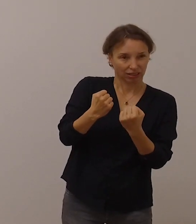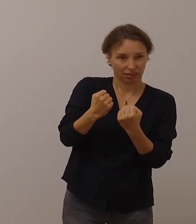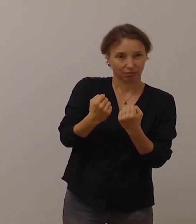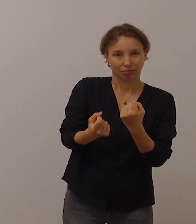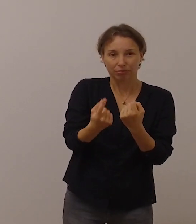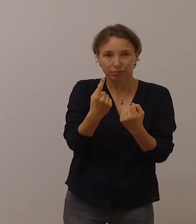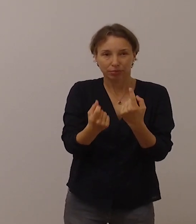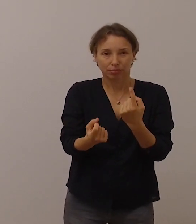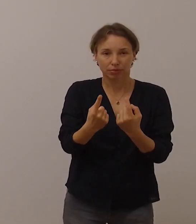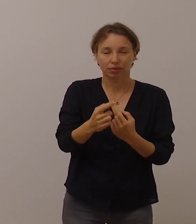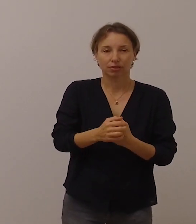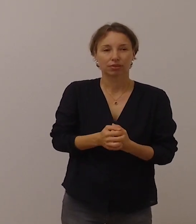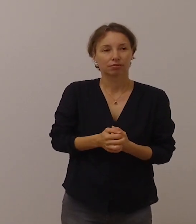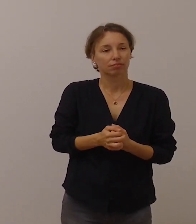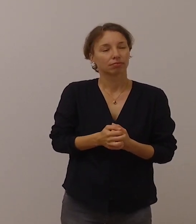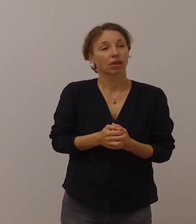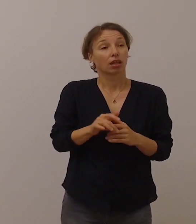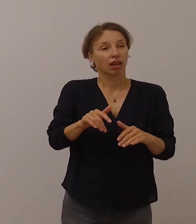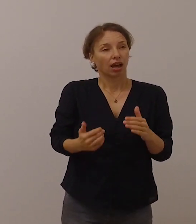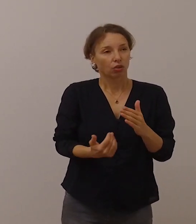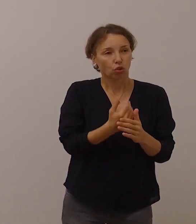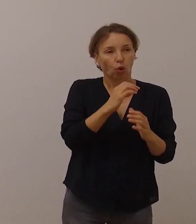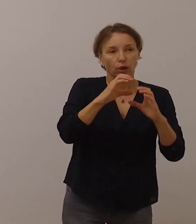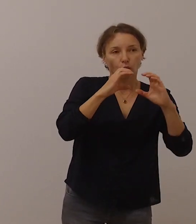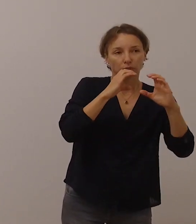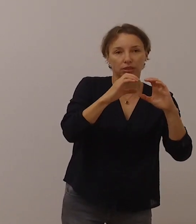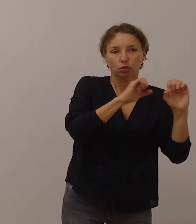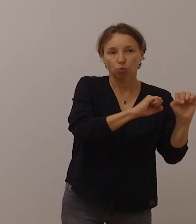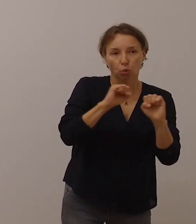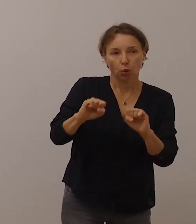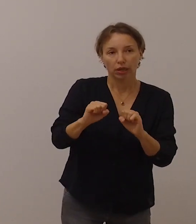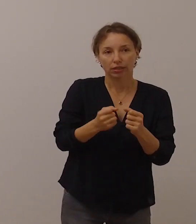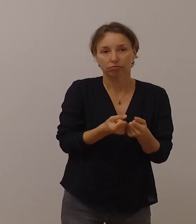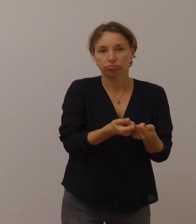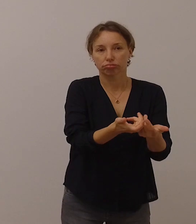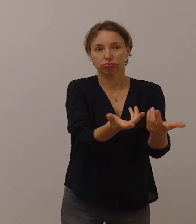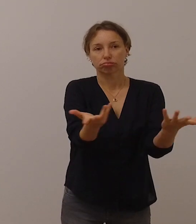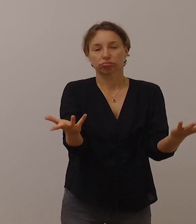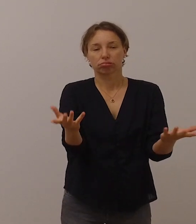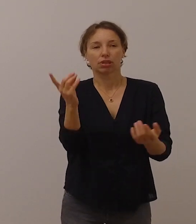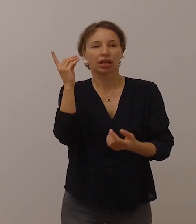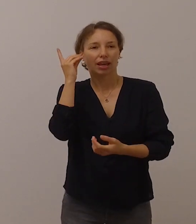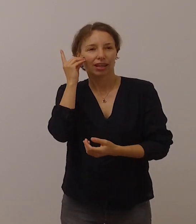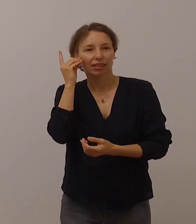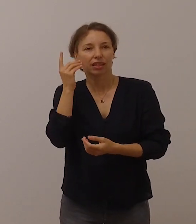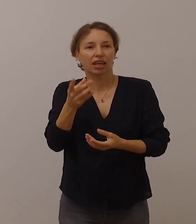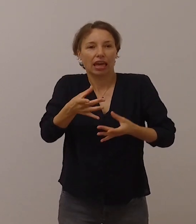Die vielfältigen neuen Kommunikationsmöglichkeiten mit Smartphones und Apps